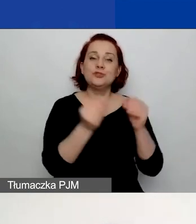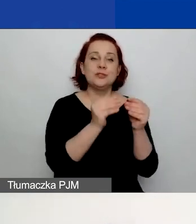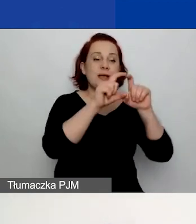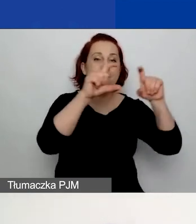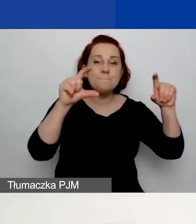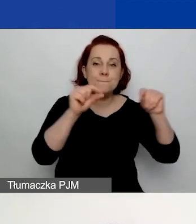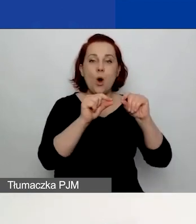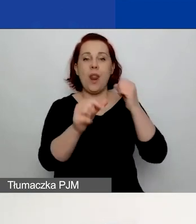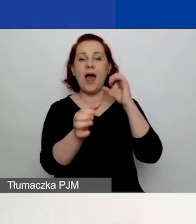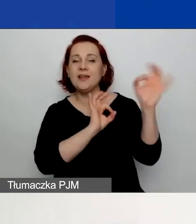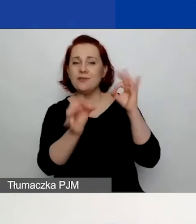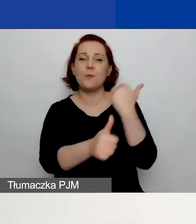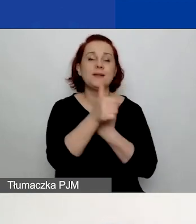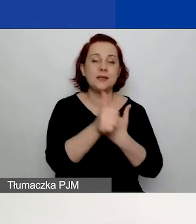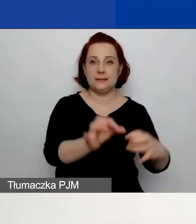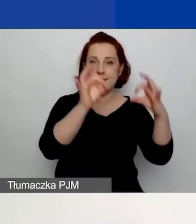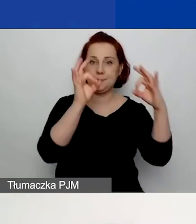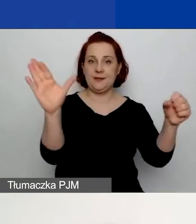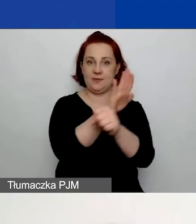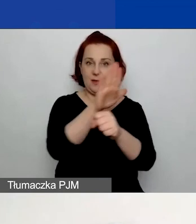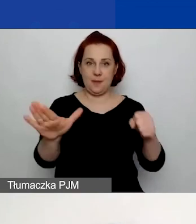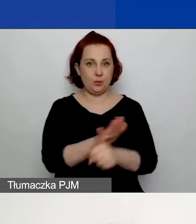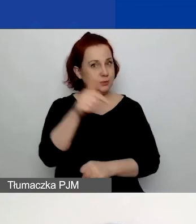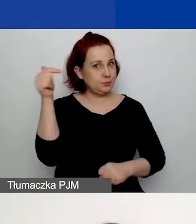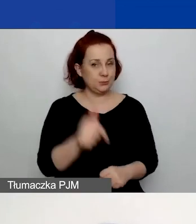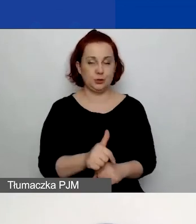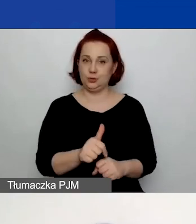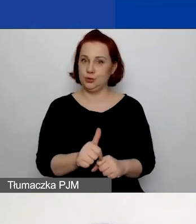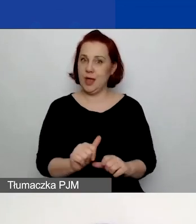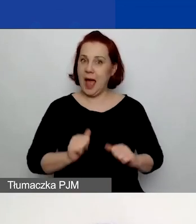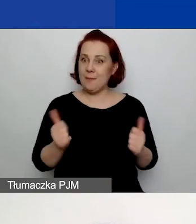tak abyście mogli złożyć wniosek,